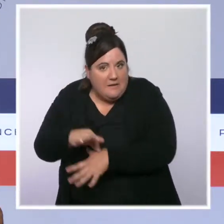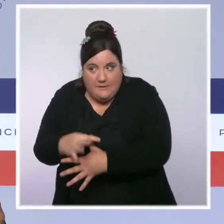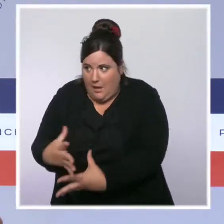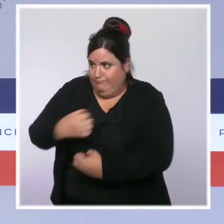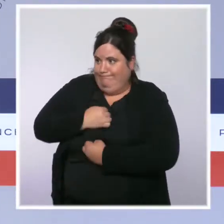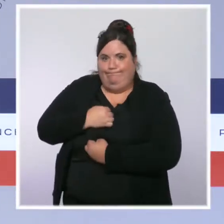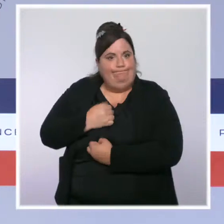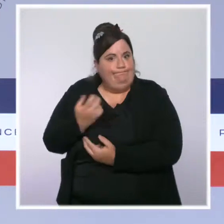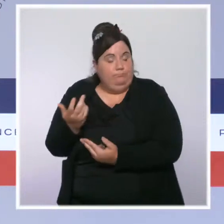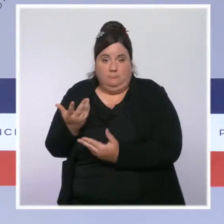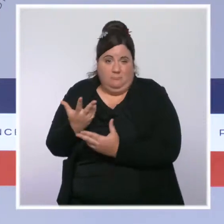risque pour notre hôpital.